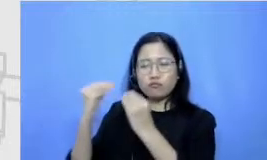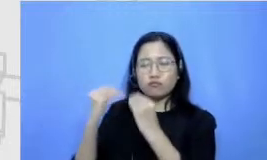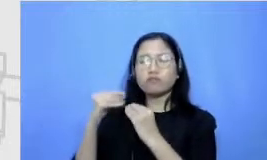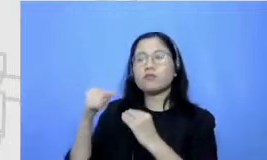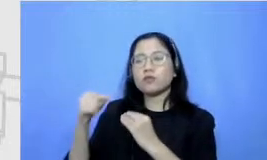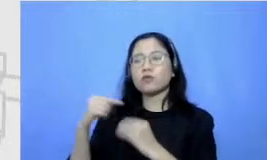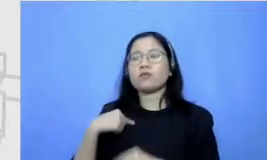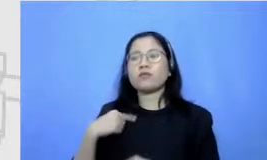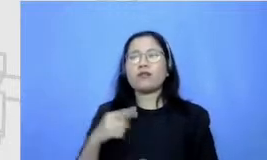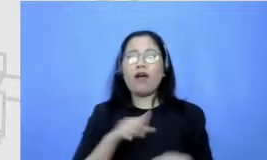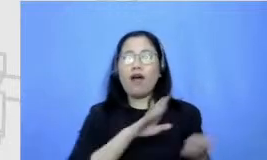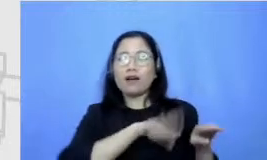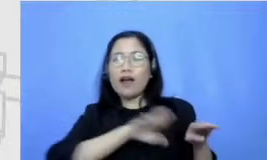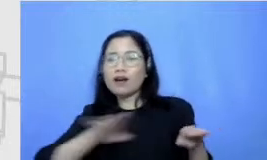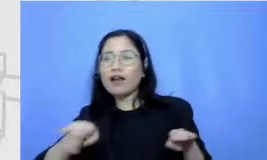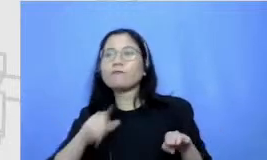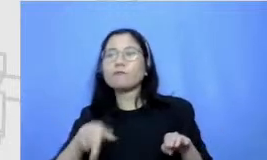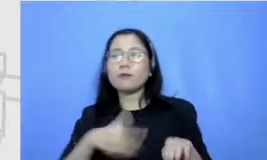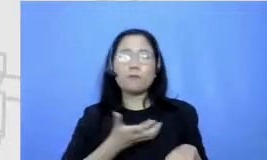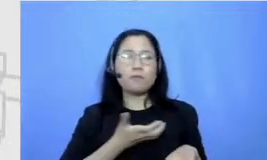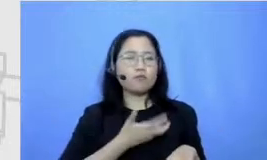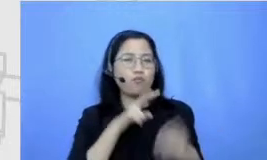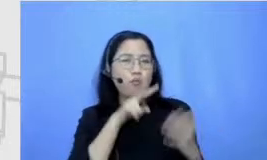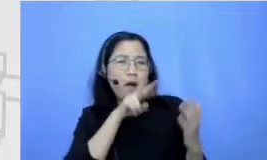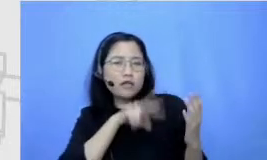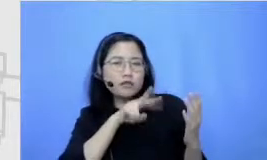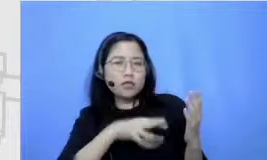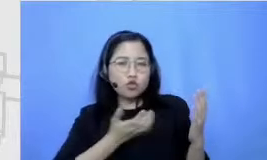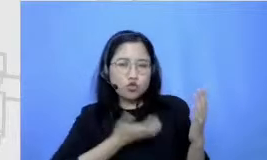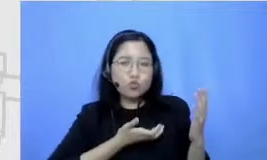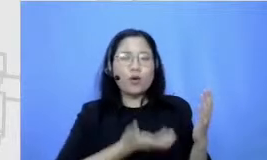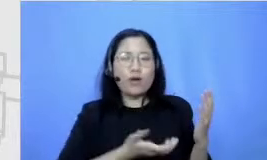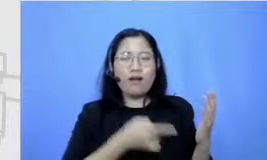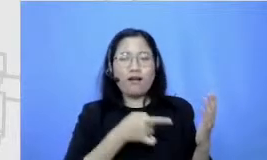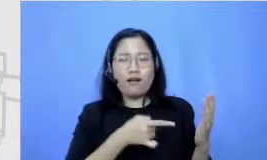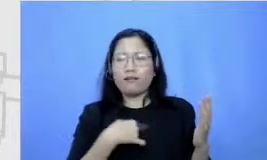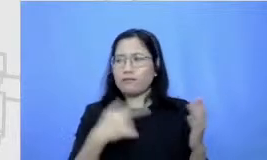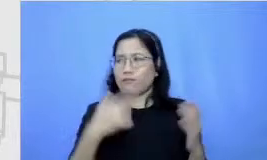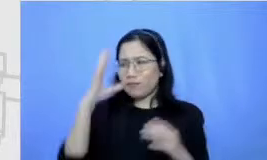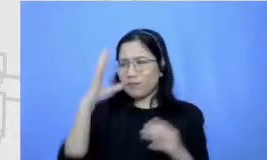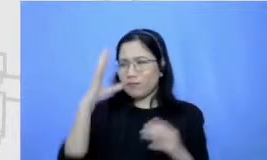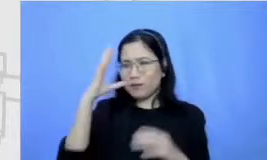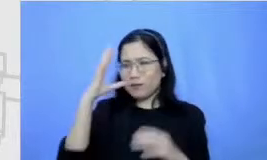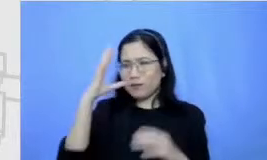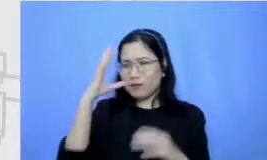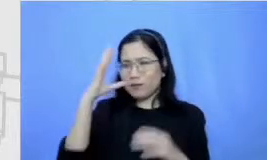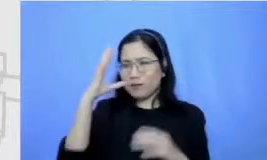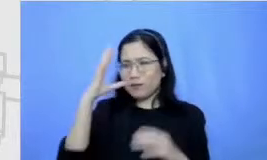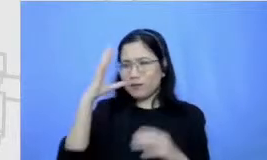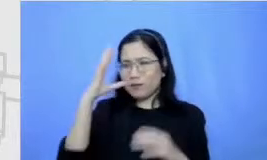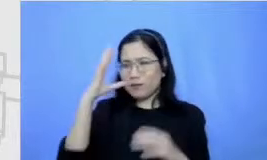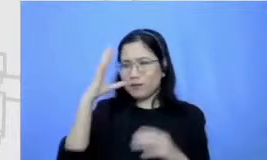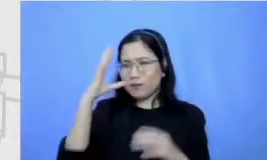anak-anak jadi suka baca jadi aku percaya banget sama pentingnya pendidikan keluarga Oke jadi itu